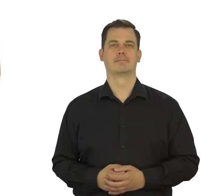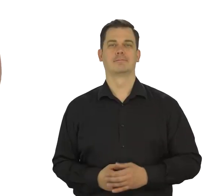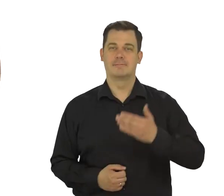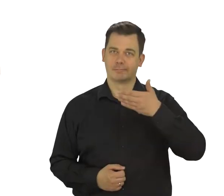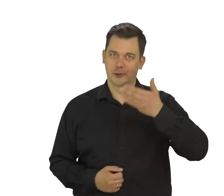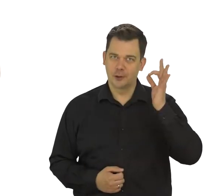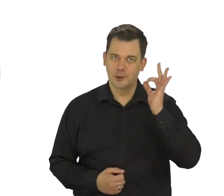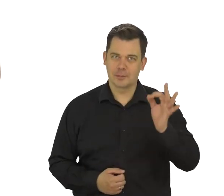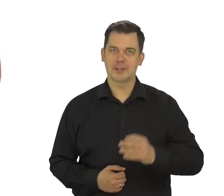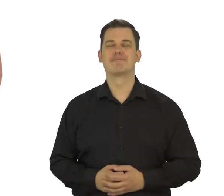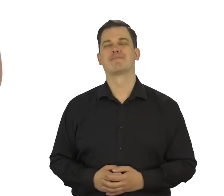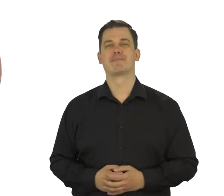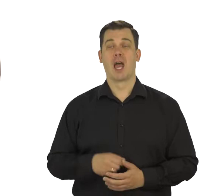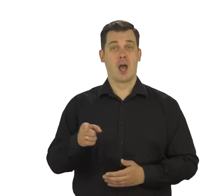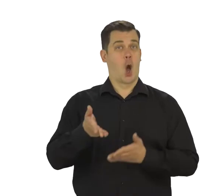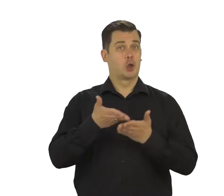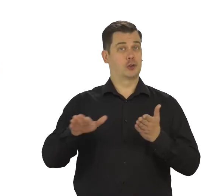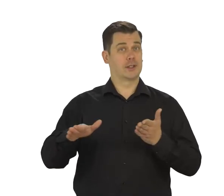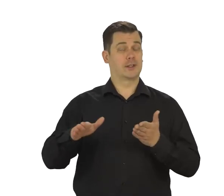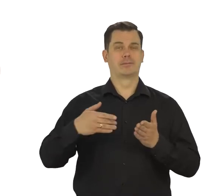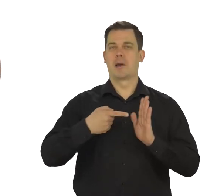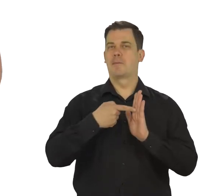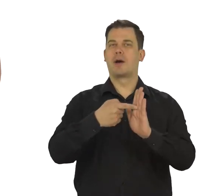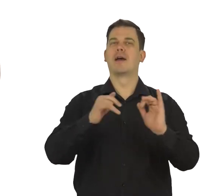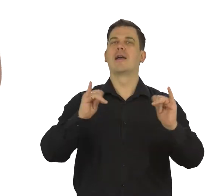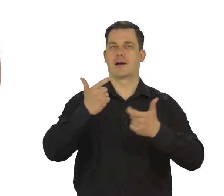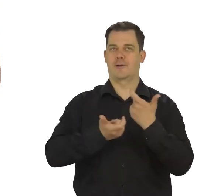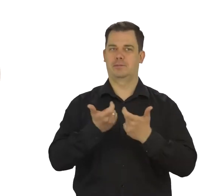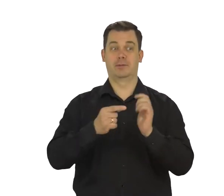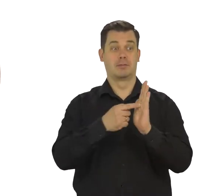Dzień dobry! W tym odcinku pokażę jak założyć konto mejlowe,